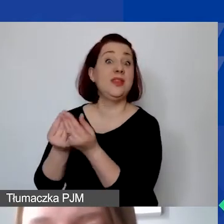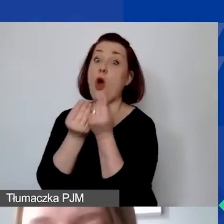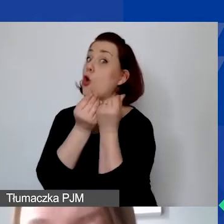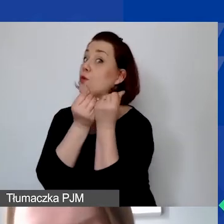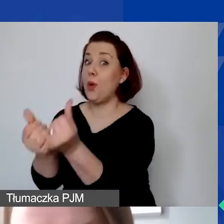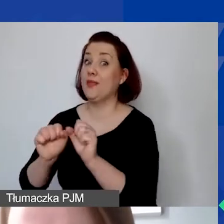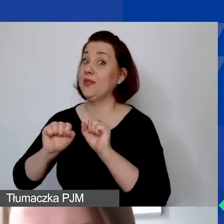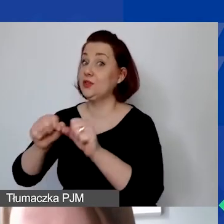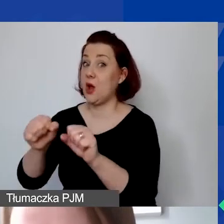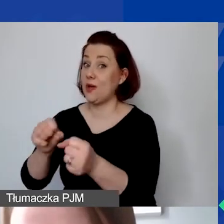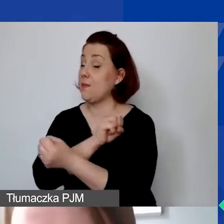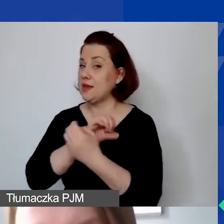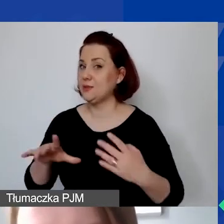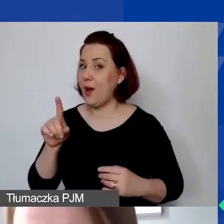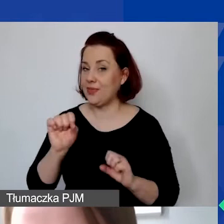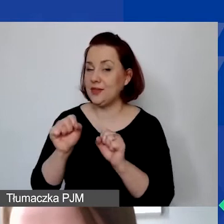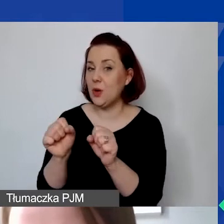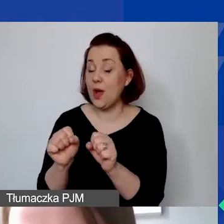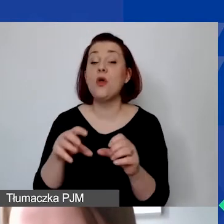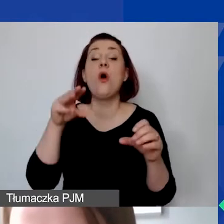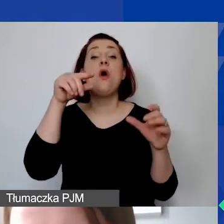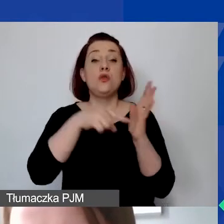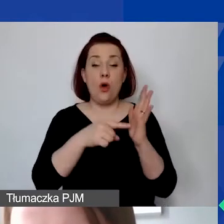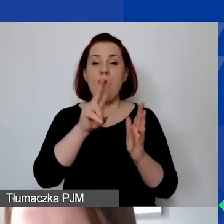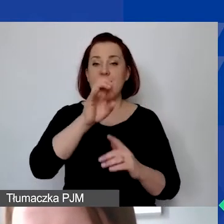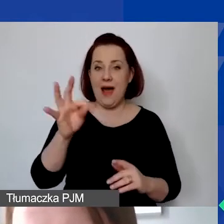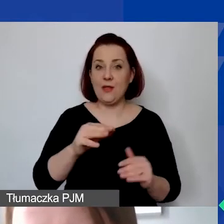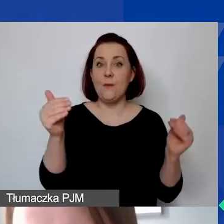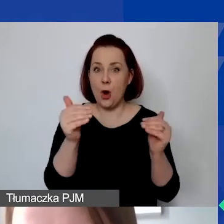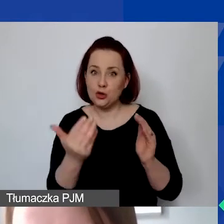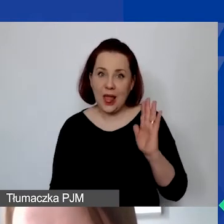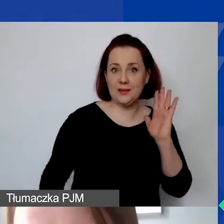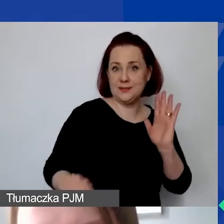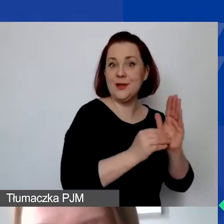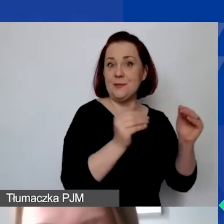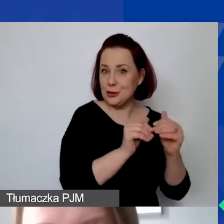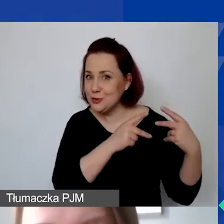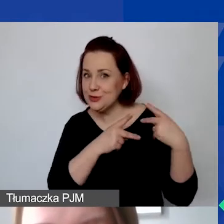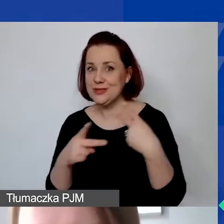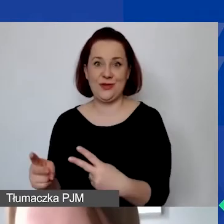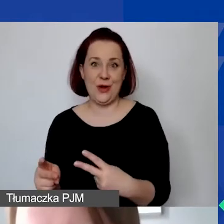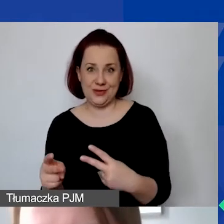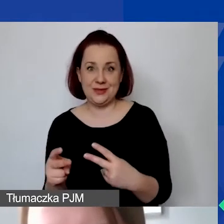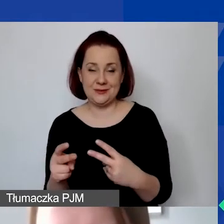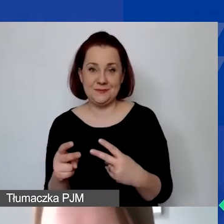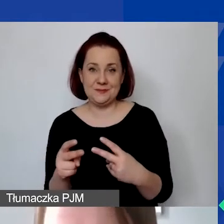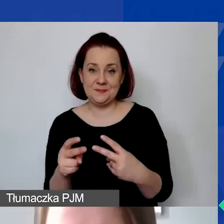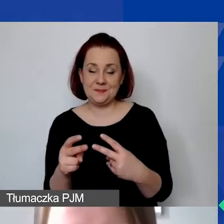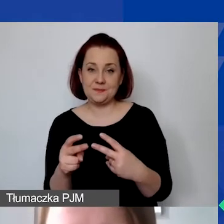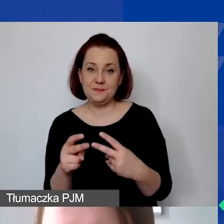to w takiej sytuacji VAT będzie kwalifikowalny i mogą państwo budżetować koszty w kwotach brutto.